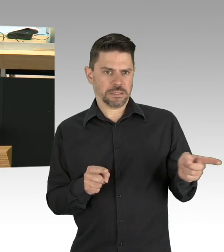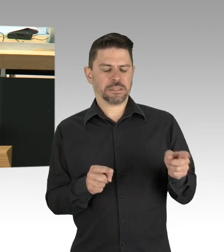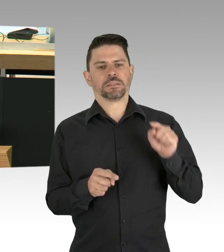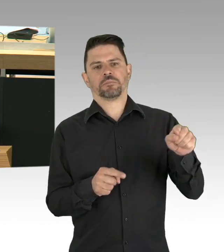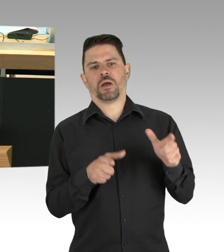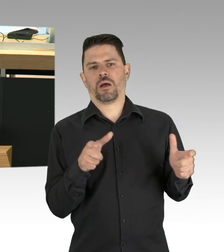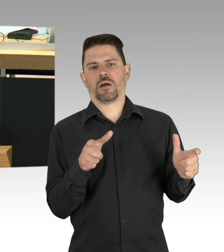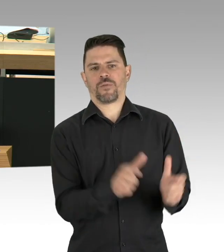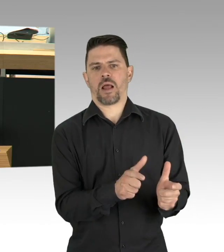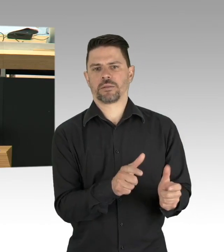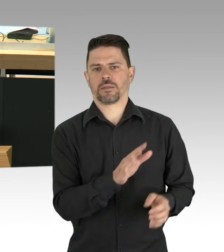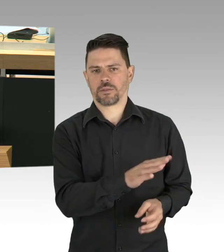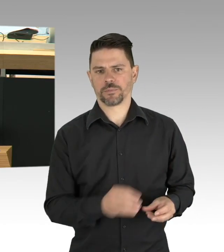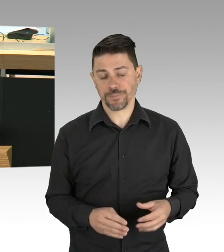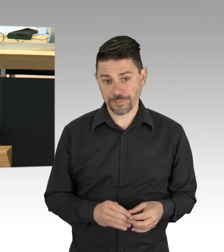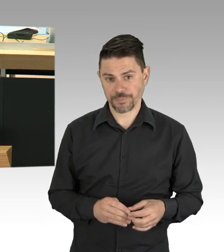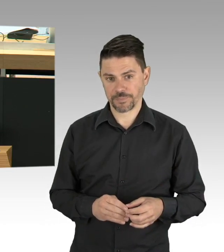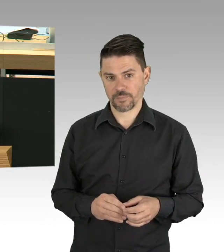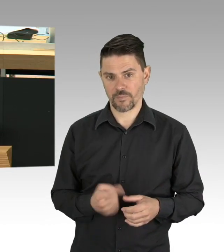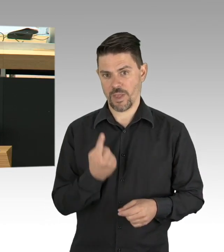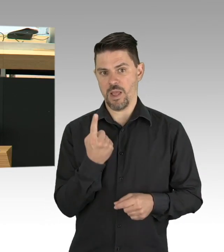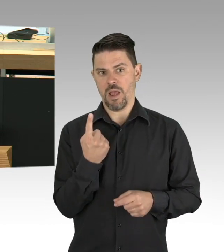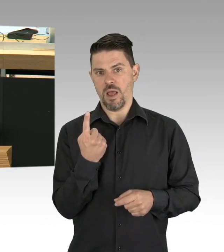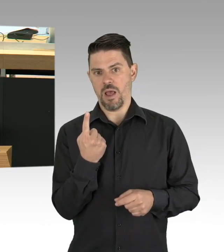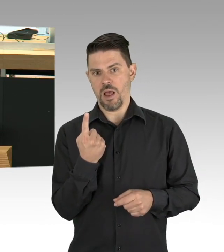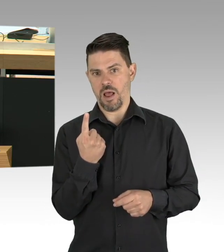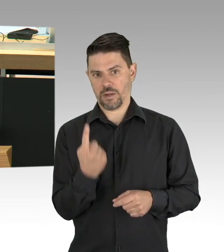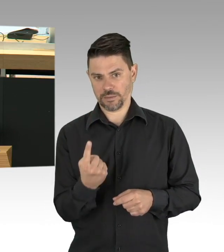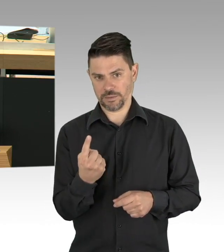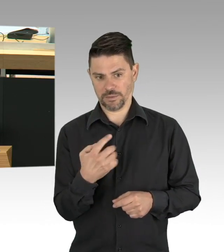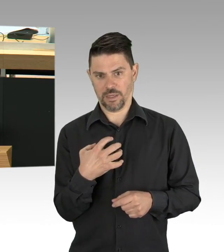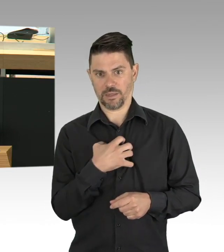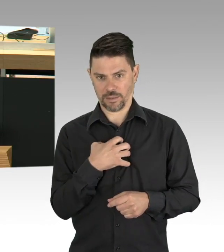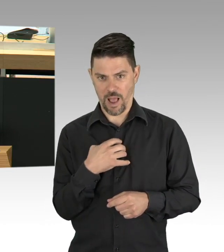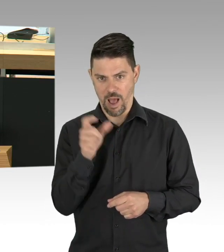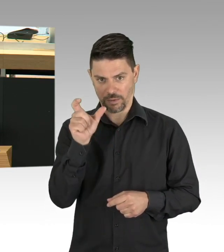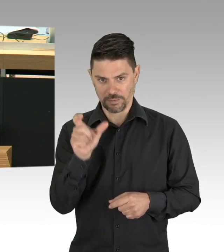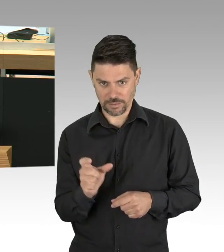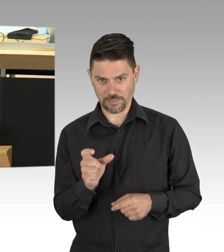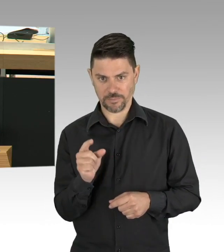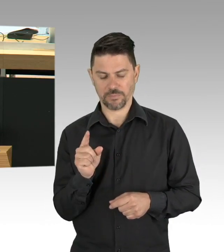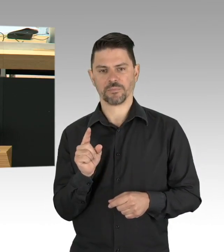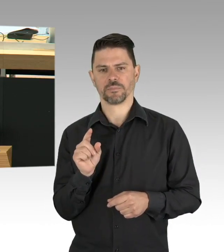in der letzten Woche und in dieser Woche bislang 57. Zum Vergleich, diese Zahlen lagen vor wenigen Wochen